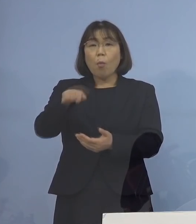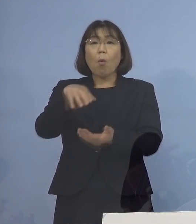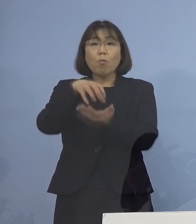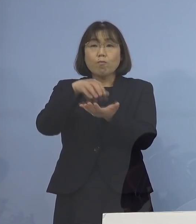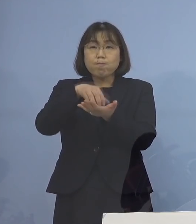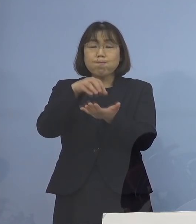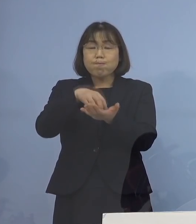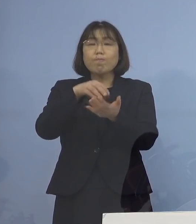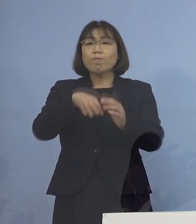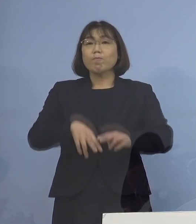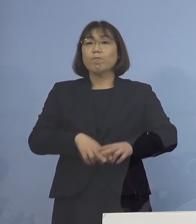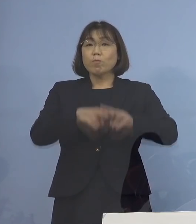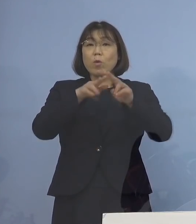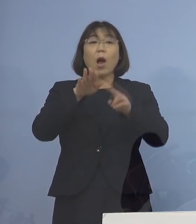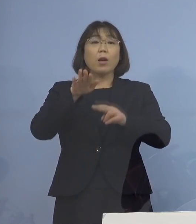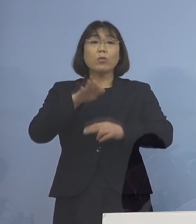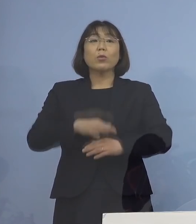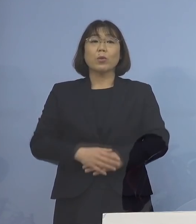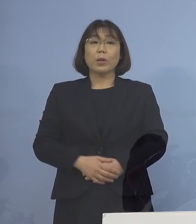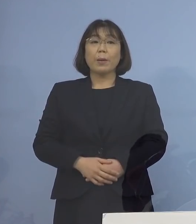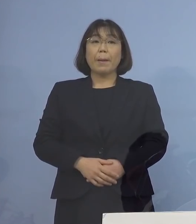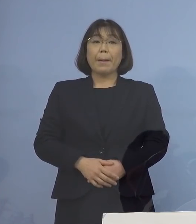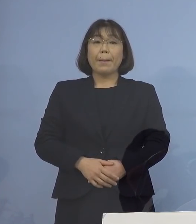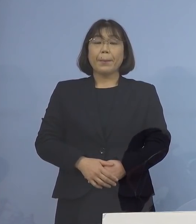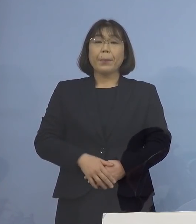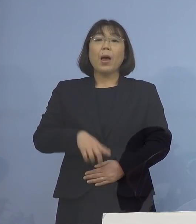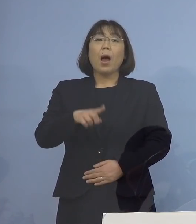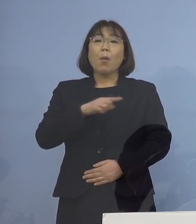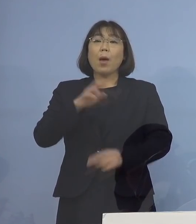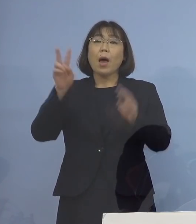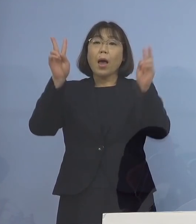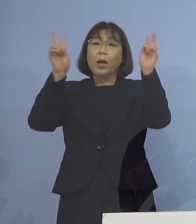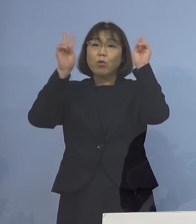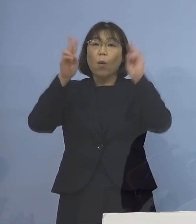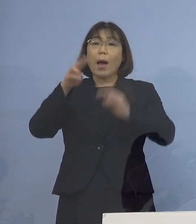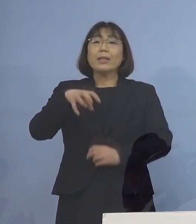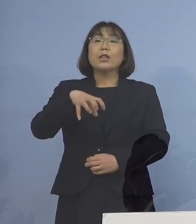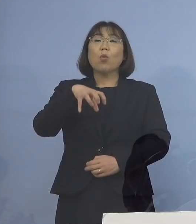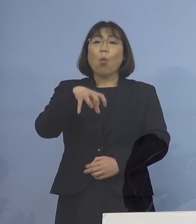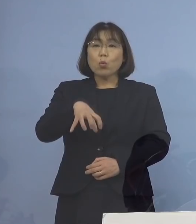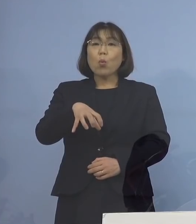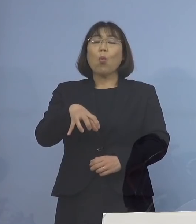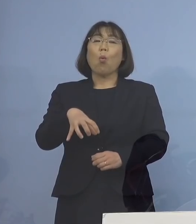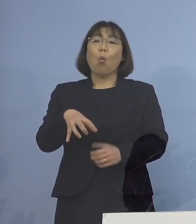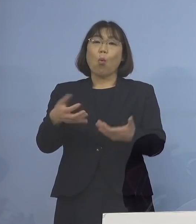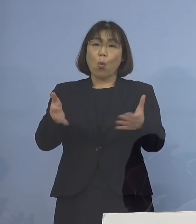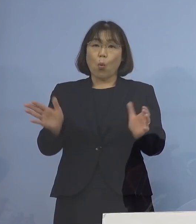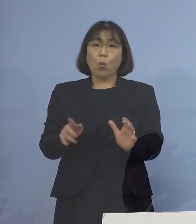蓄積されている ということがありますので まずは事業所というカテゴリー こうした皆さん方に対して